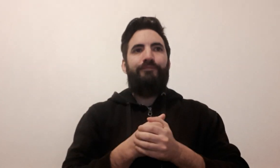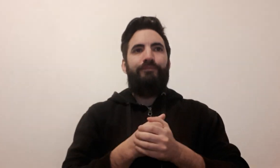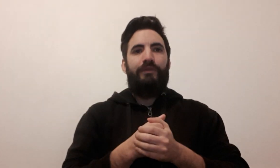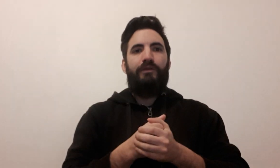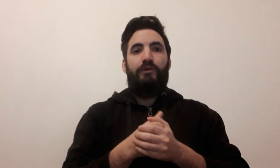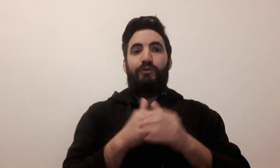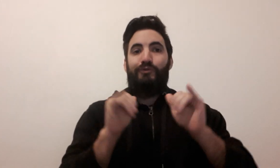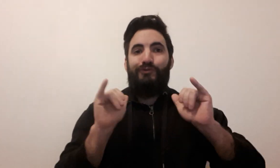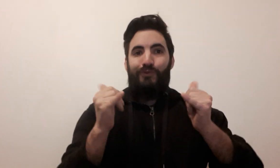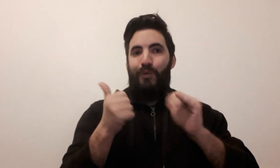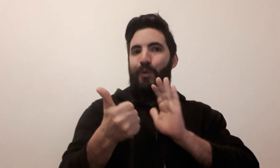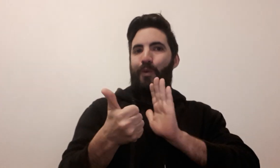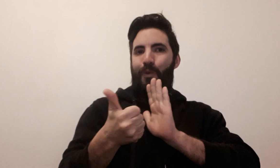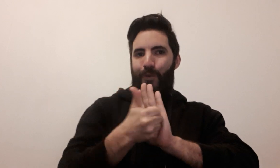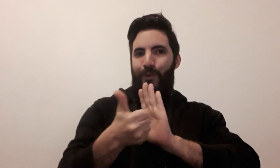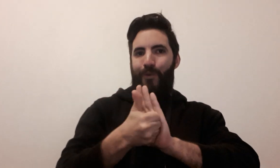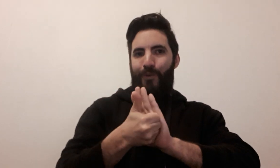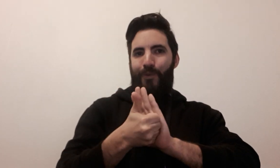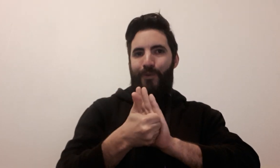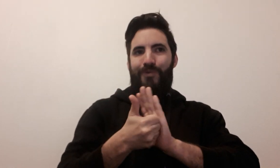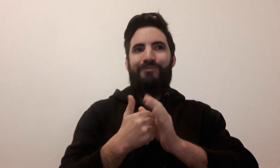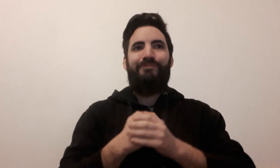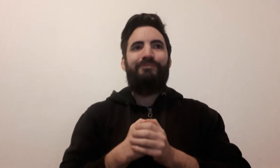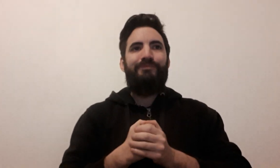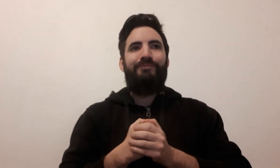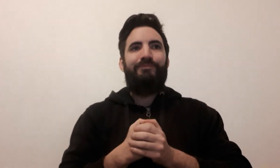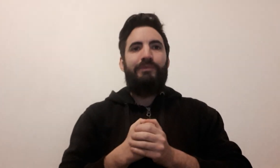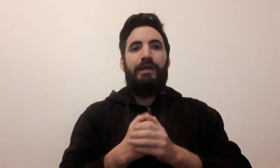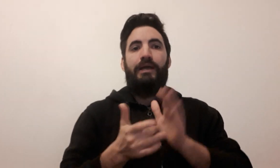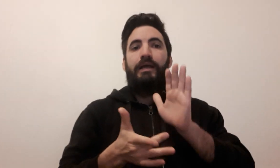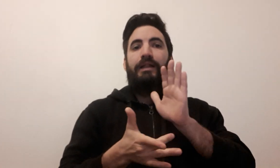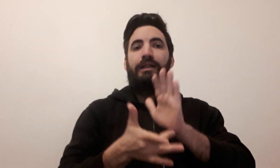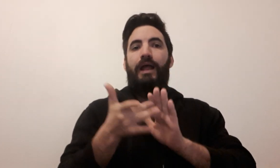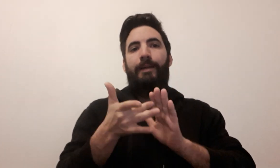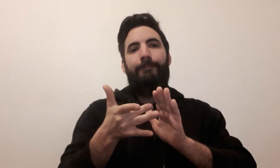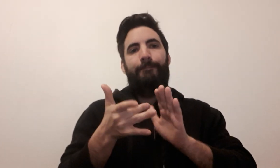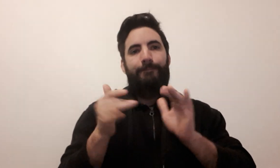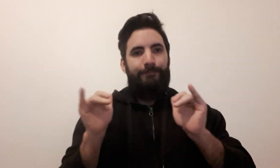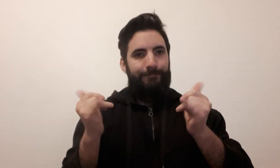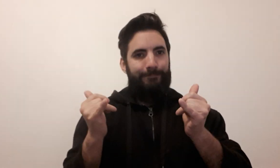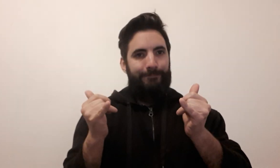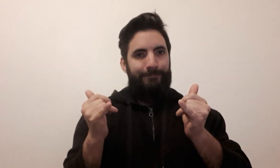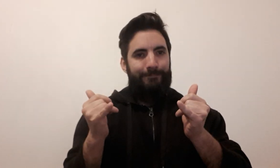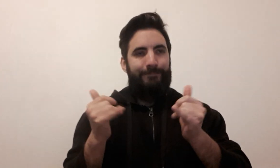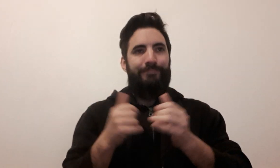jeu de rôle escape game